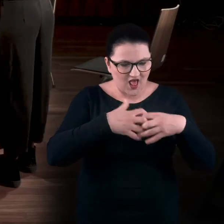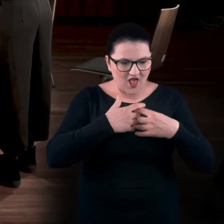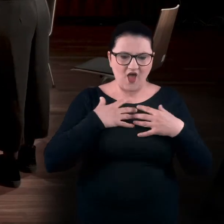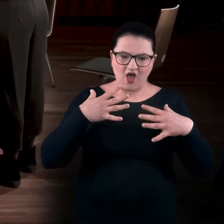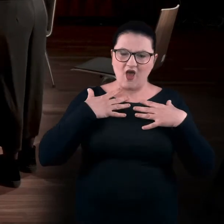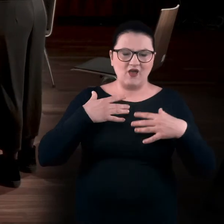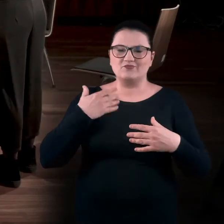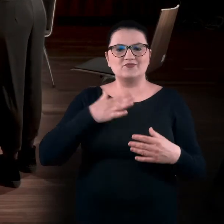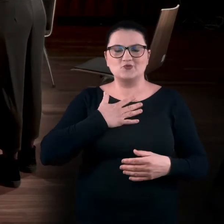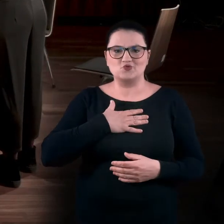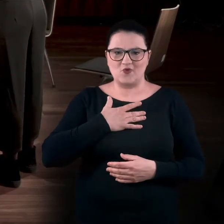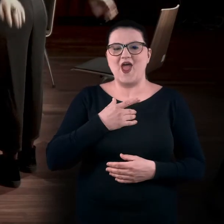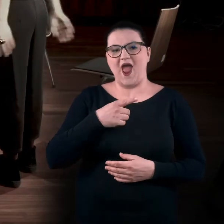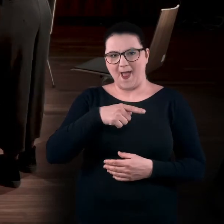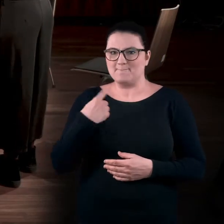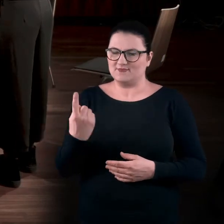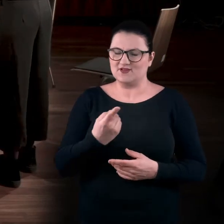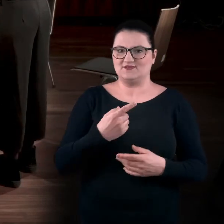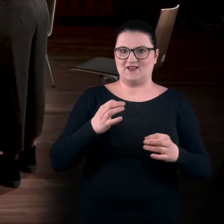Ale to nas tutaj czeka. Aktywizujemy całe ciało.